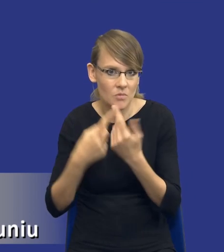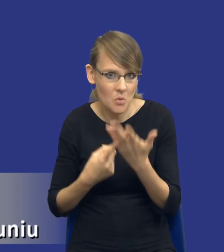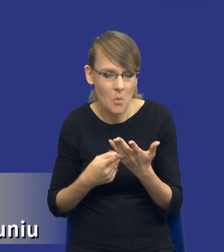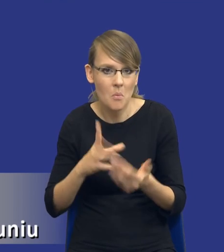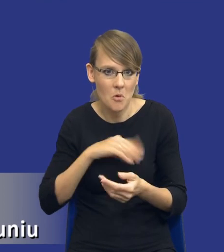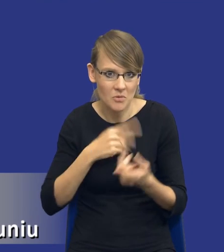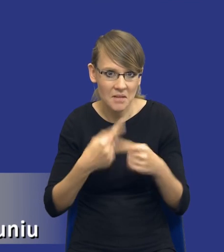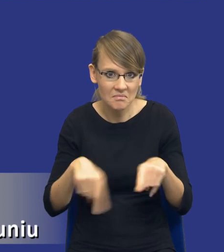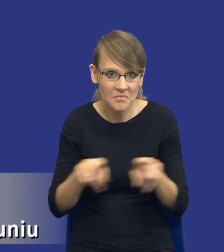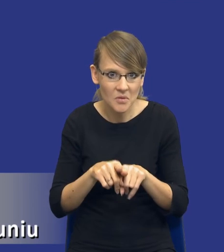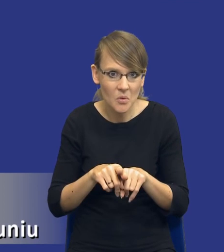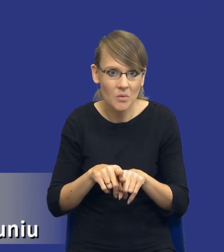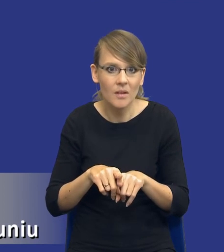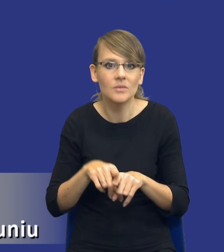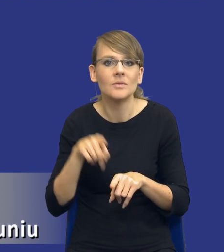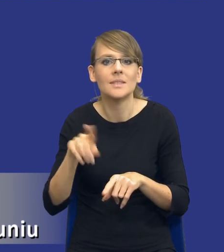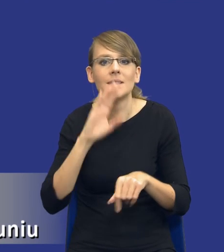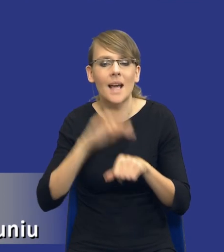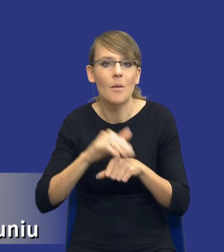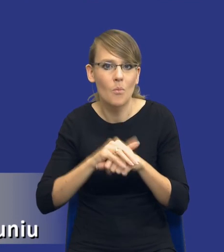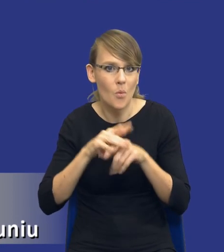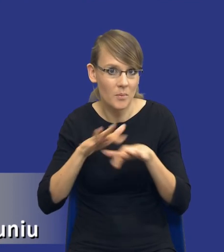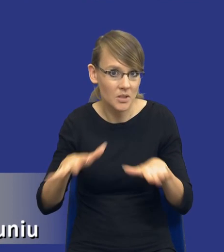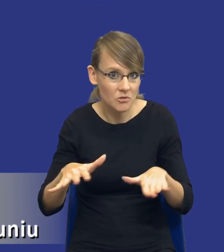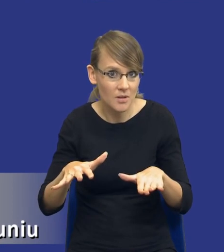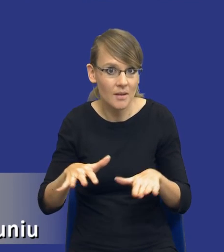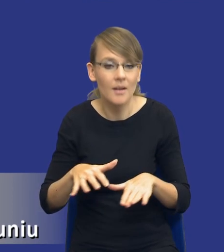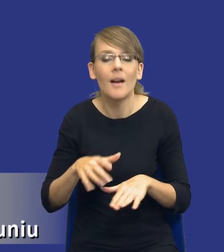zrealizować w ramach zamówienia publicznego i tutaj nawiąże do tego co już